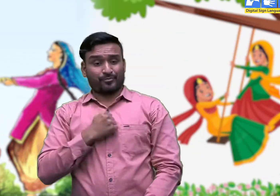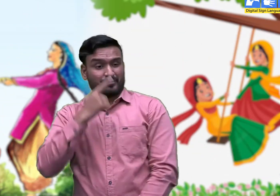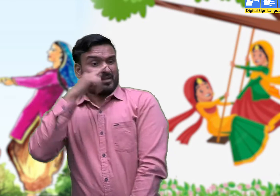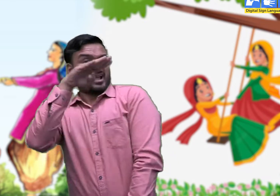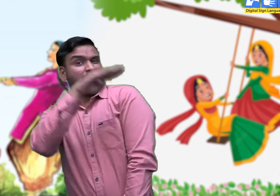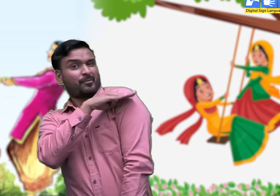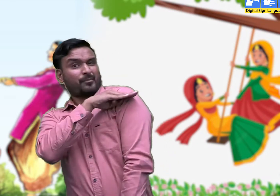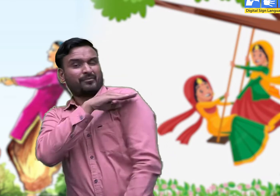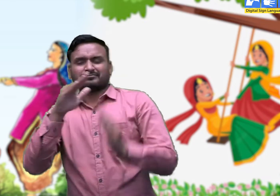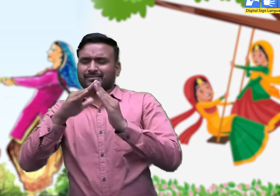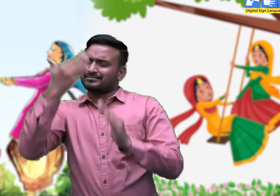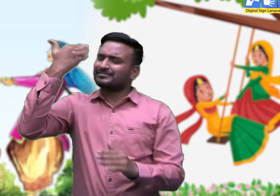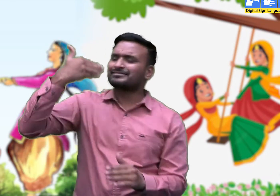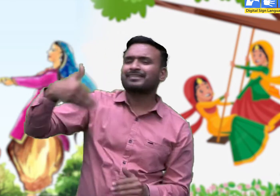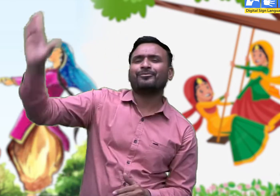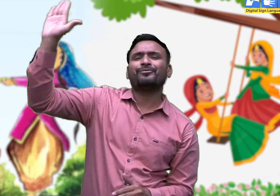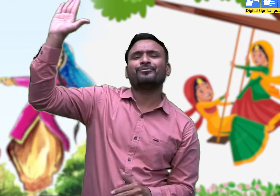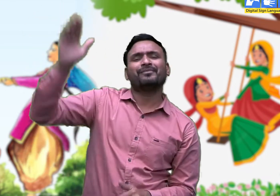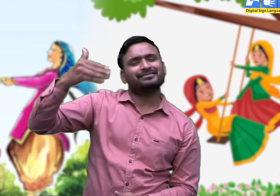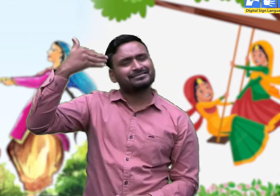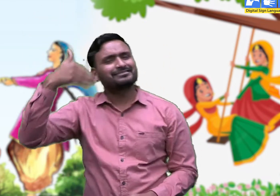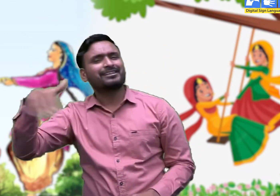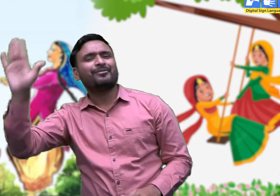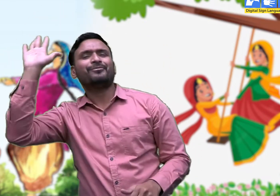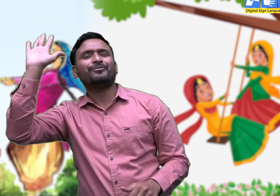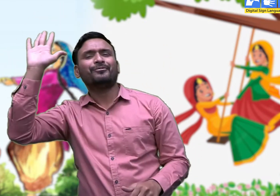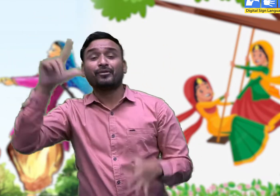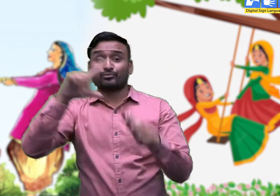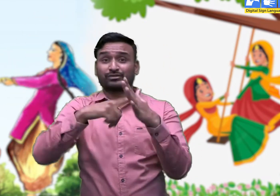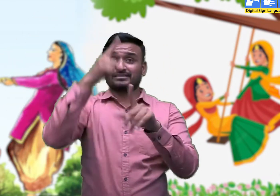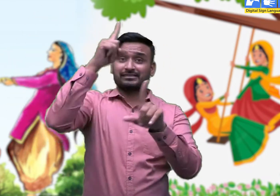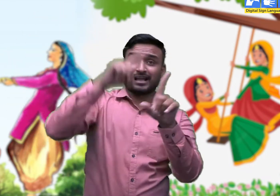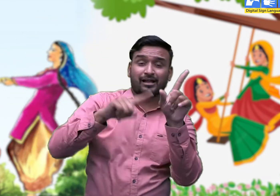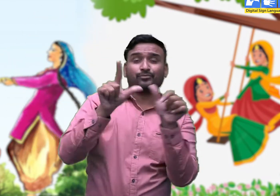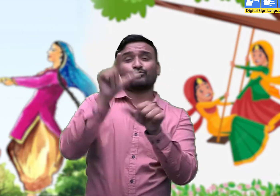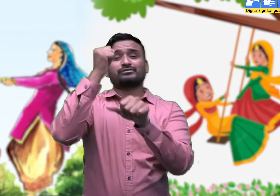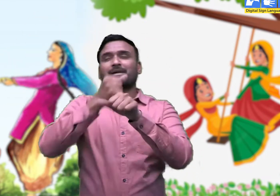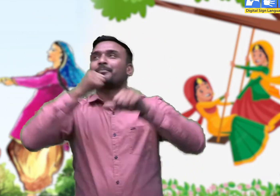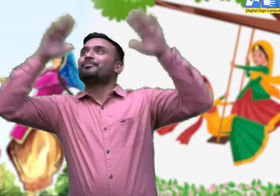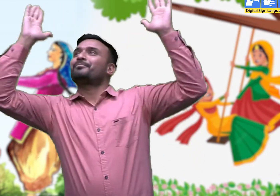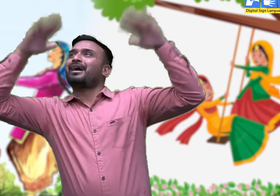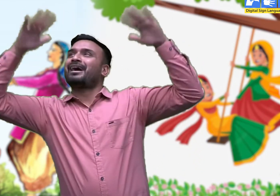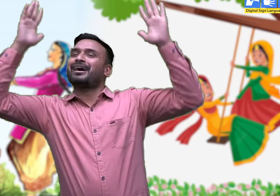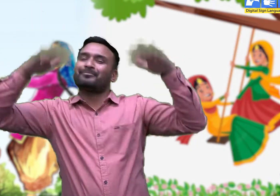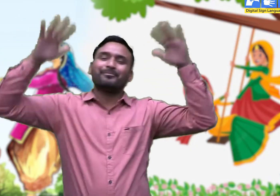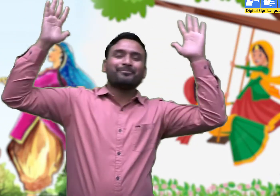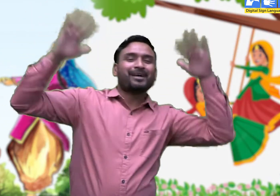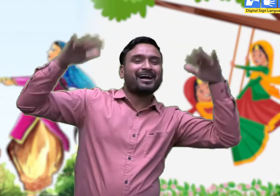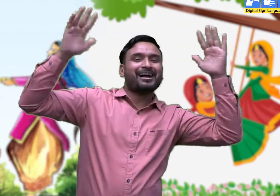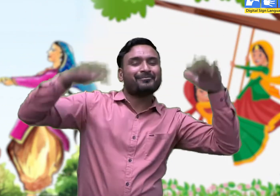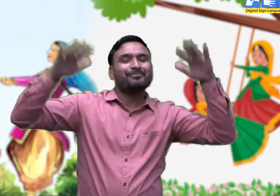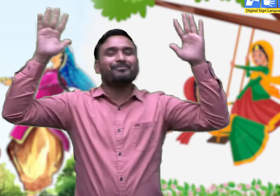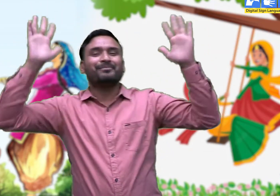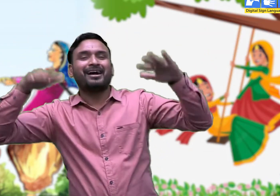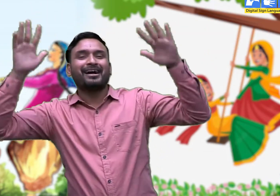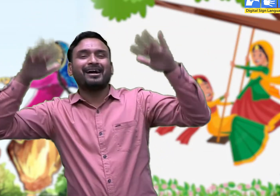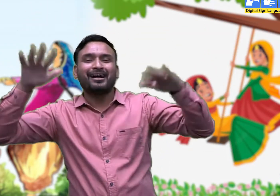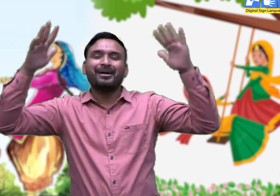जाऊँगा री मेरी बेबै के देस, सावण री आया गूँजता ।